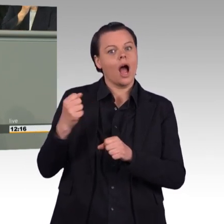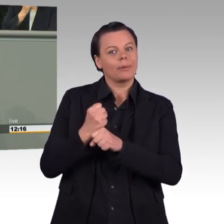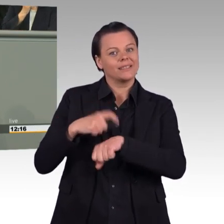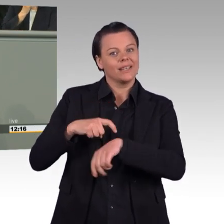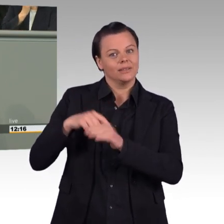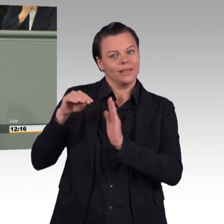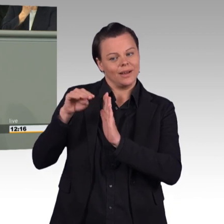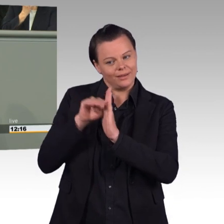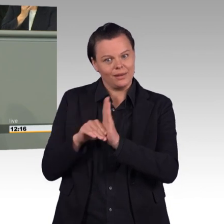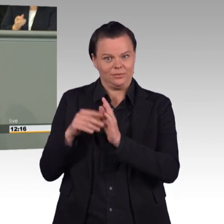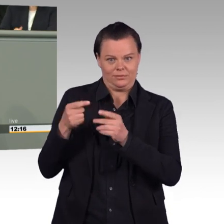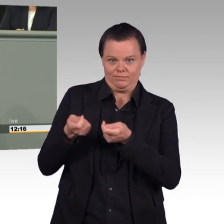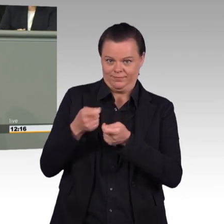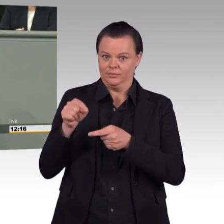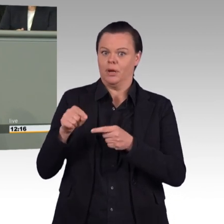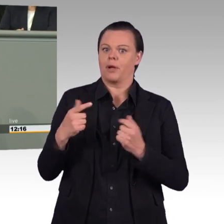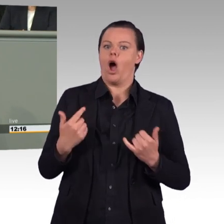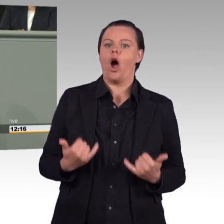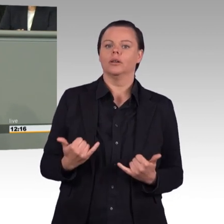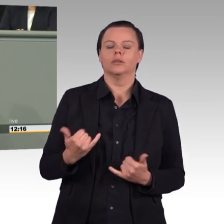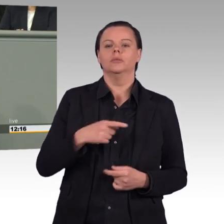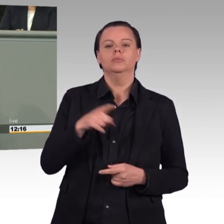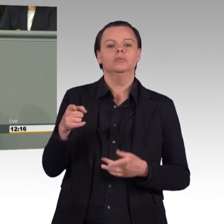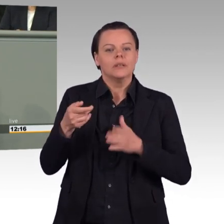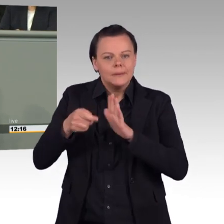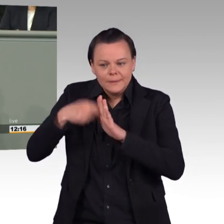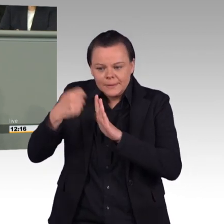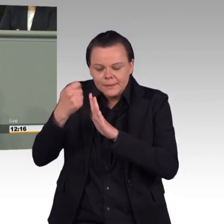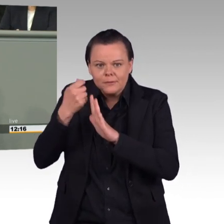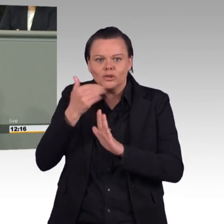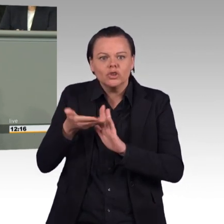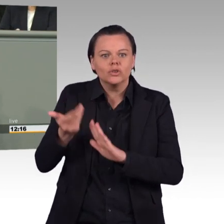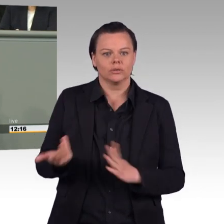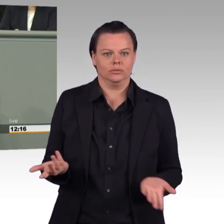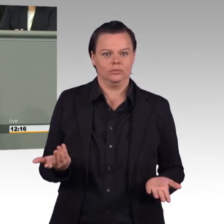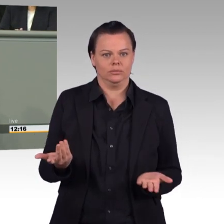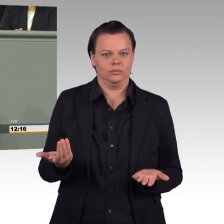den Dienst in der Reserve weniger attraktiv machen. Und warum sparen Sie ausgerechnet